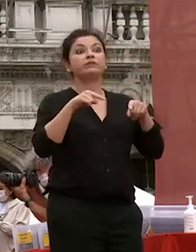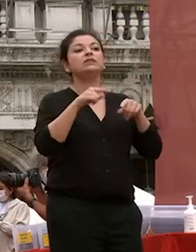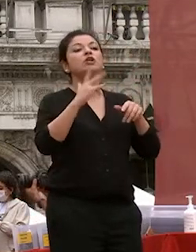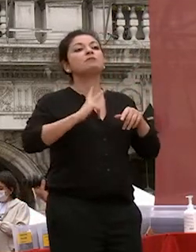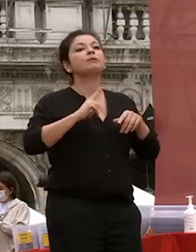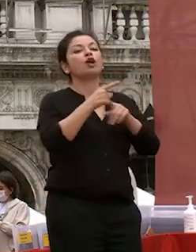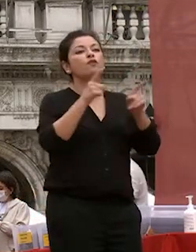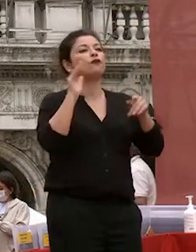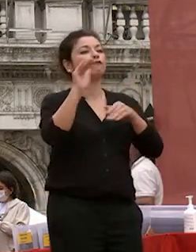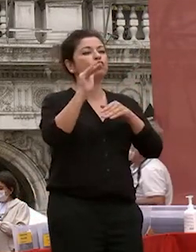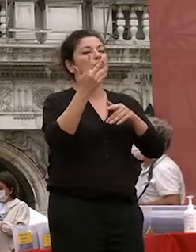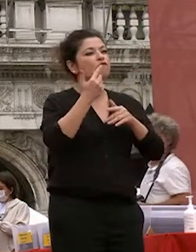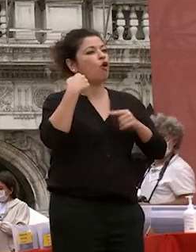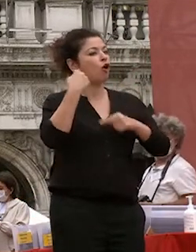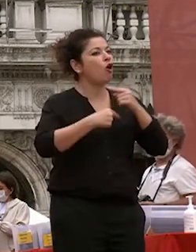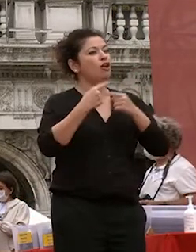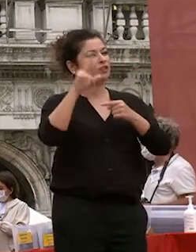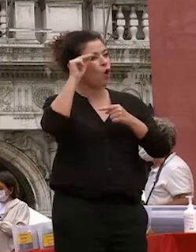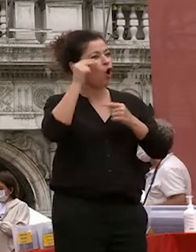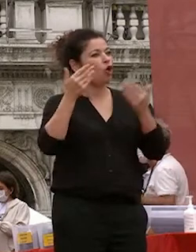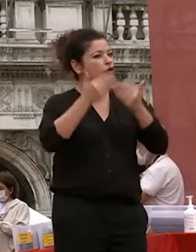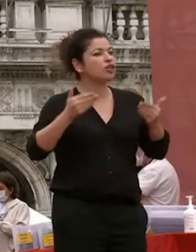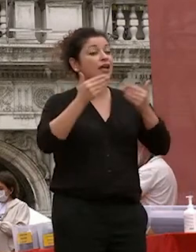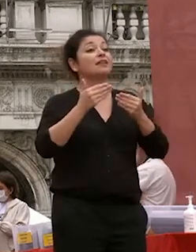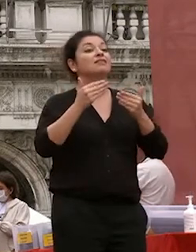vorrete fare perché quello che continuava arricchirvi ea dargli